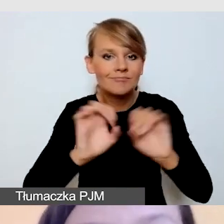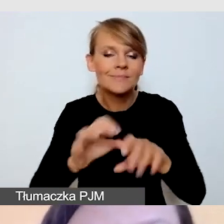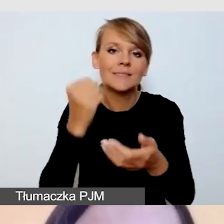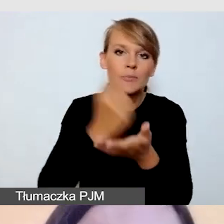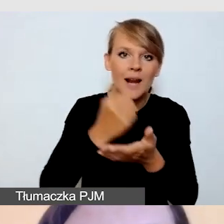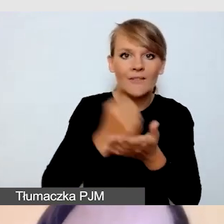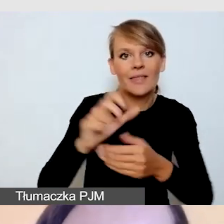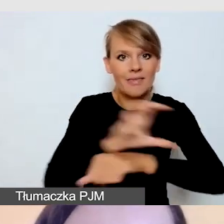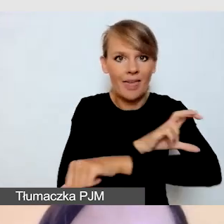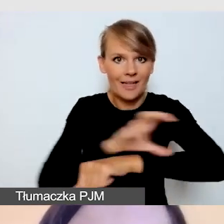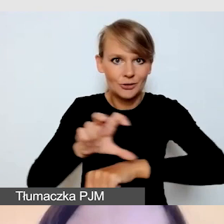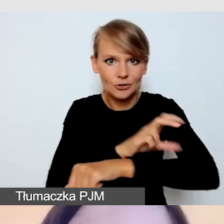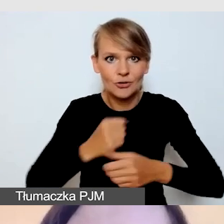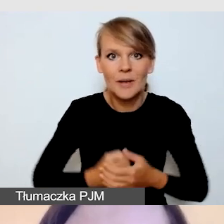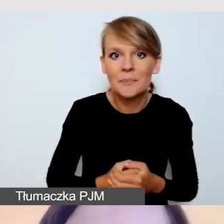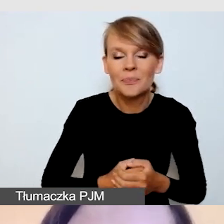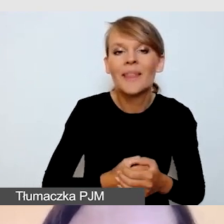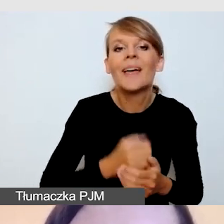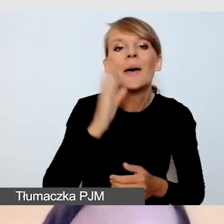Będziemy mieli jeszcze jednego gościa,